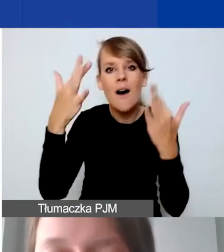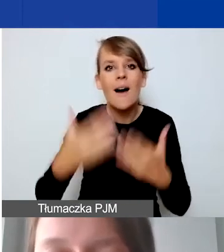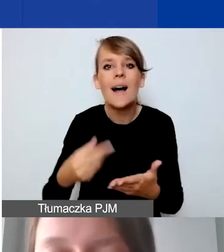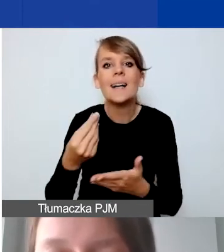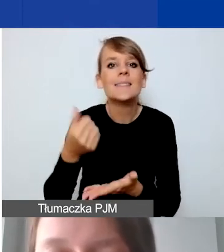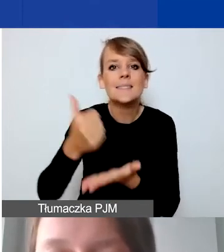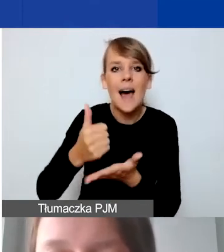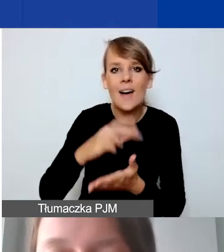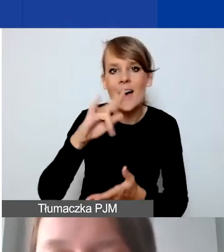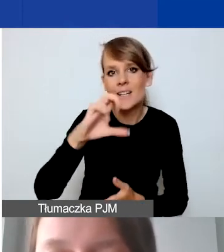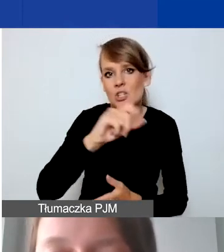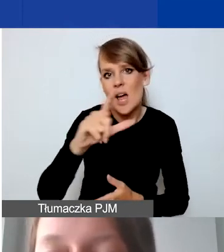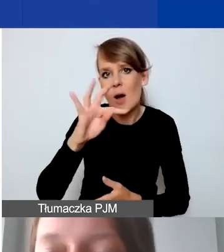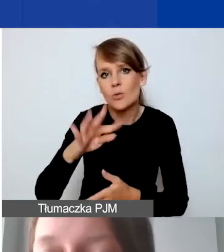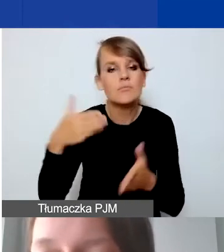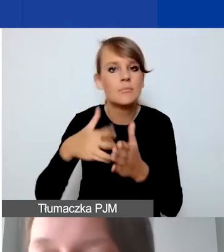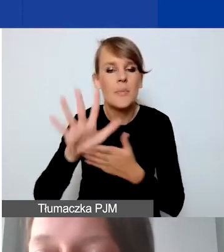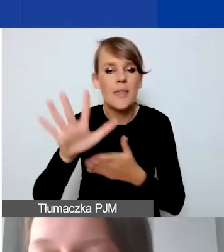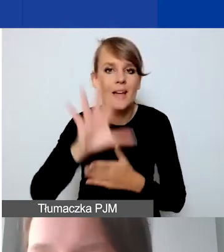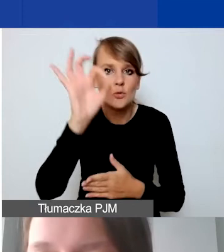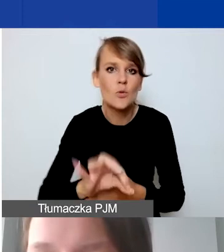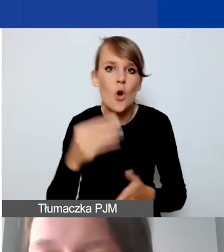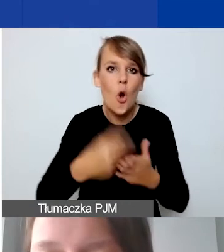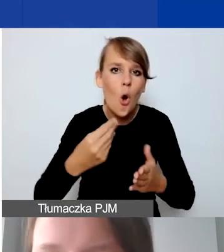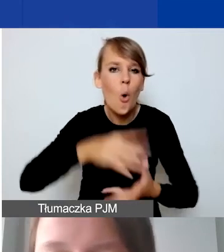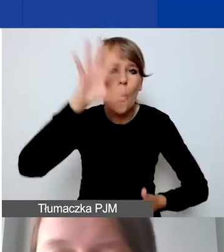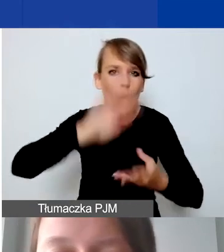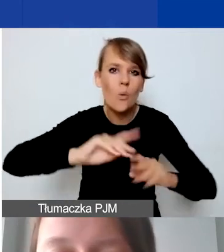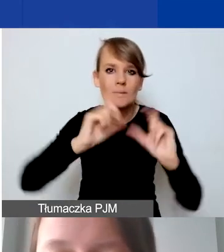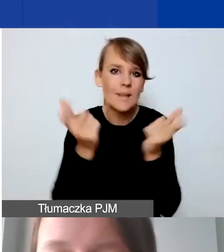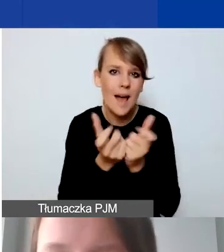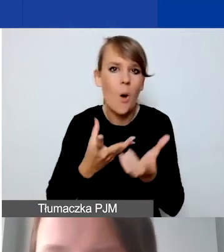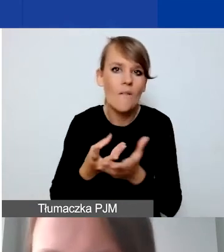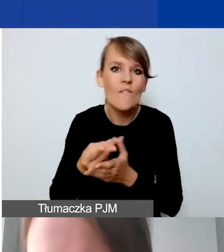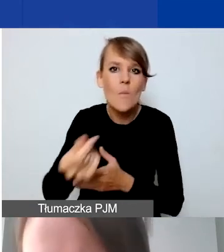do 15% sumy wszystkich wynagrodzeń personelu.